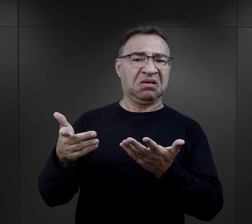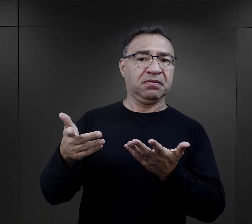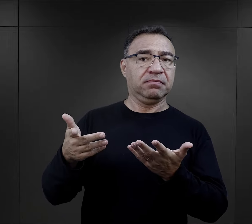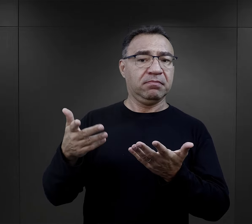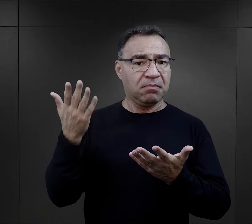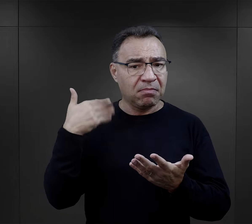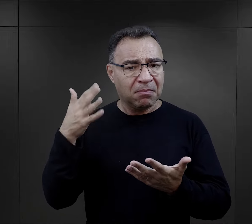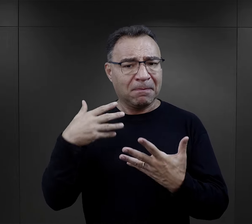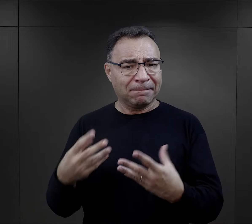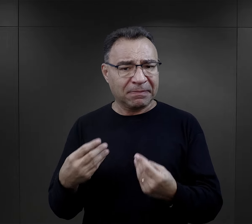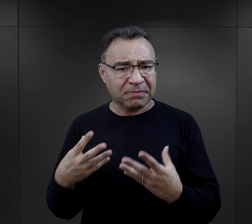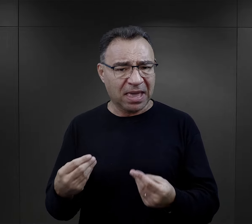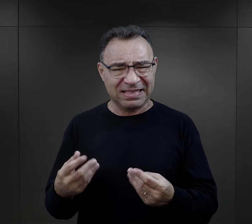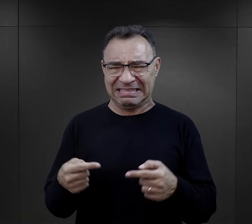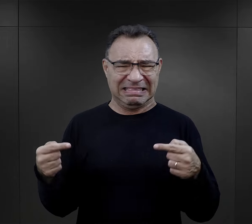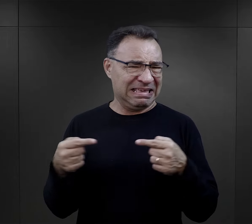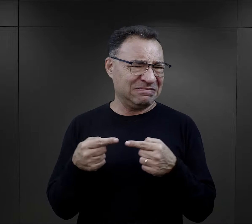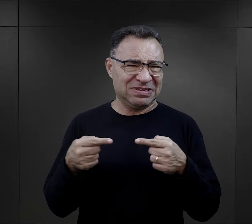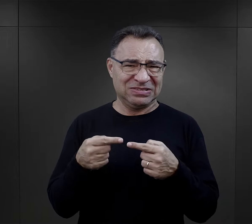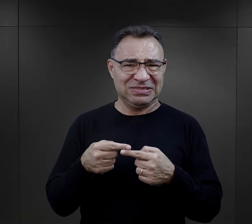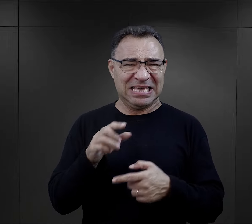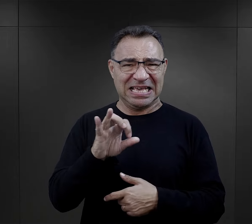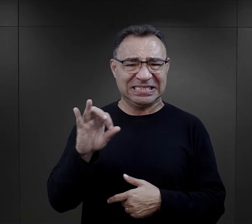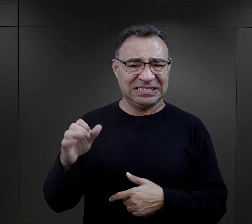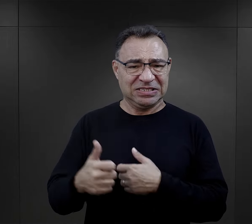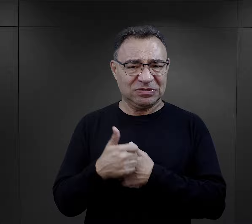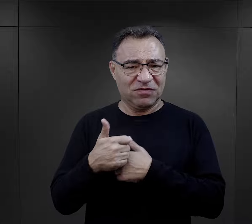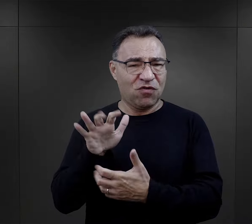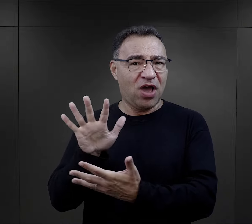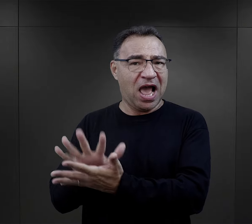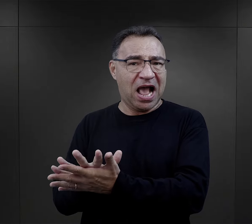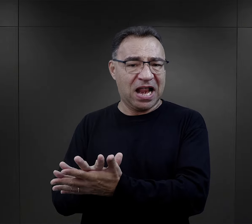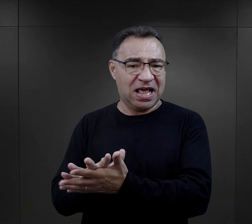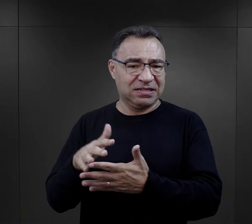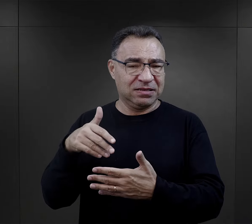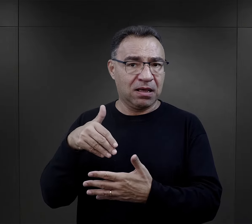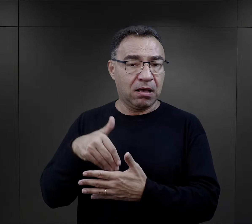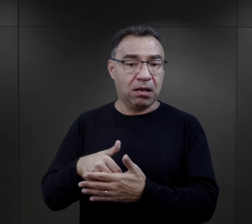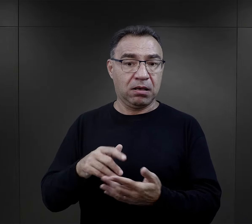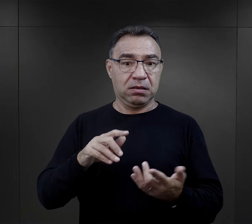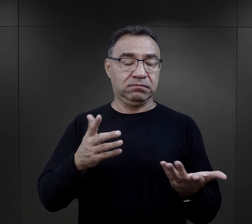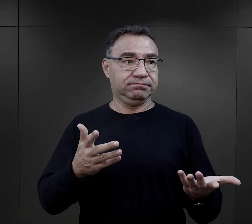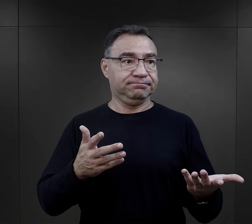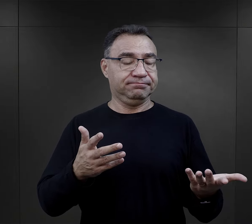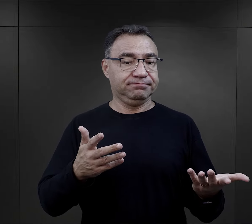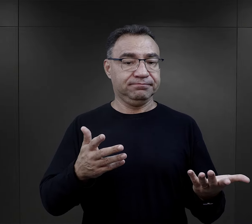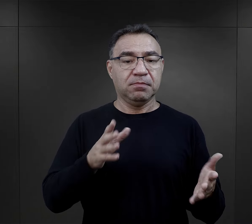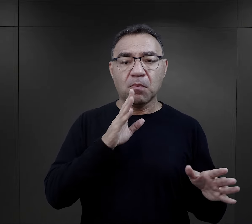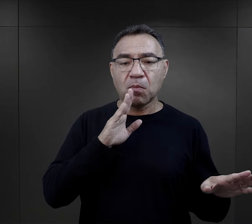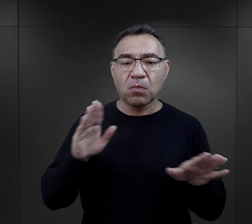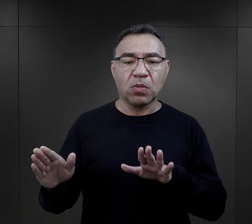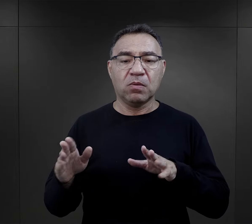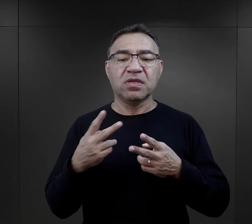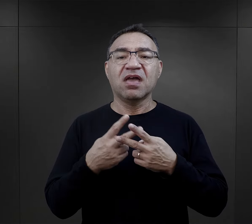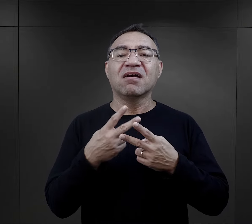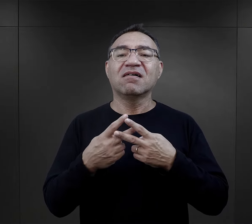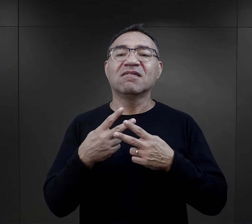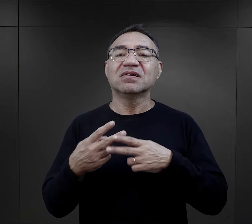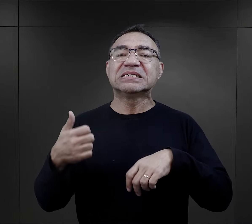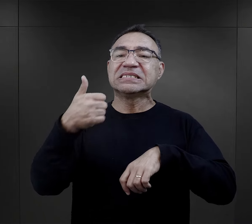jako osoby niewłaściwe do tej służby, właśnie ze względu na te, na te zachowania. Podobnie było z więźniami funkcyjnymi.